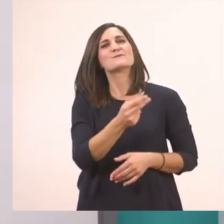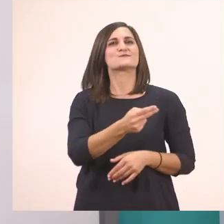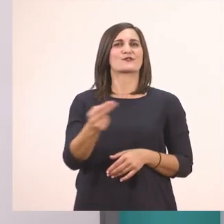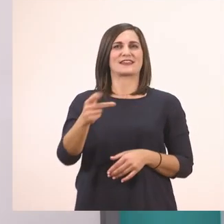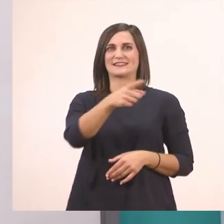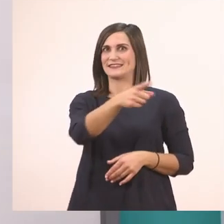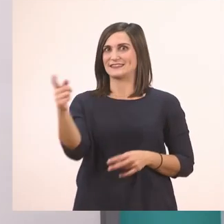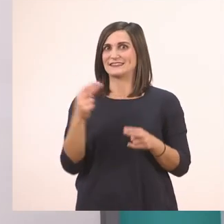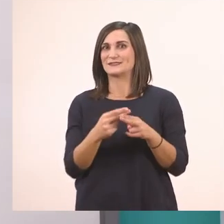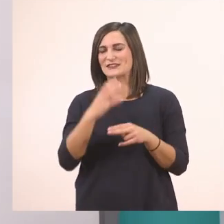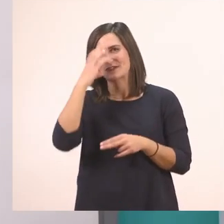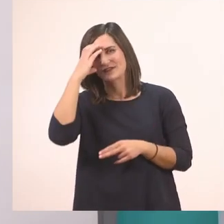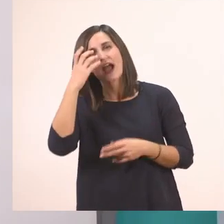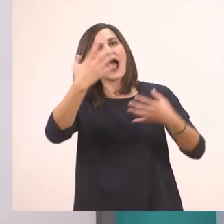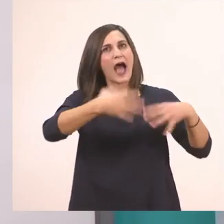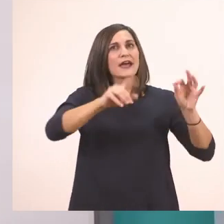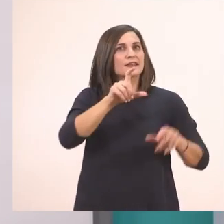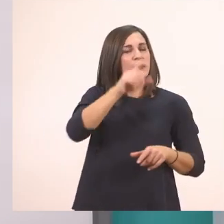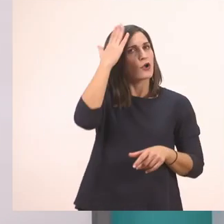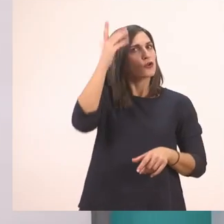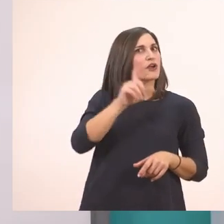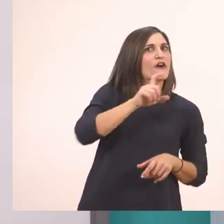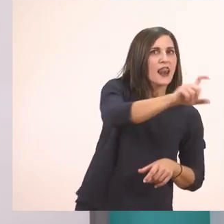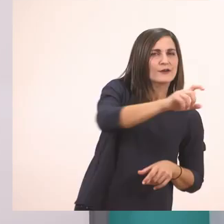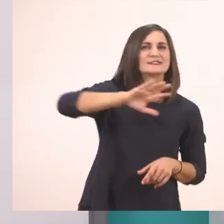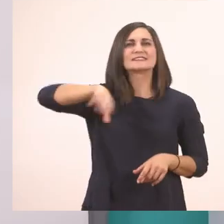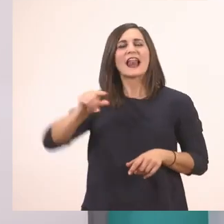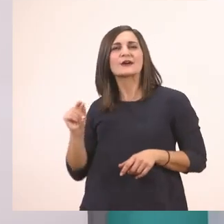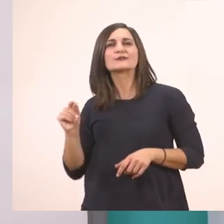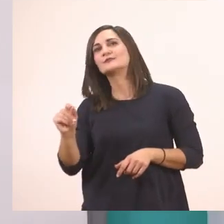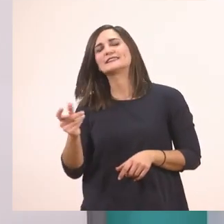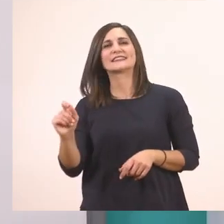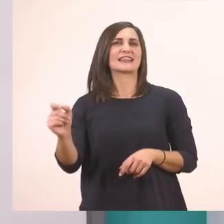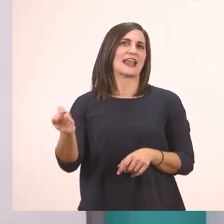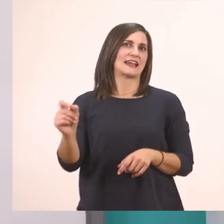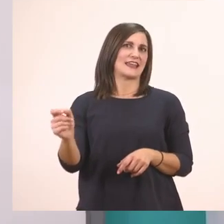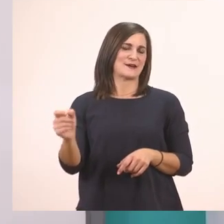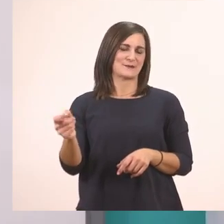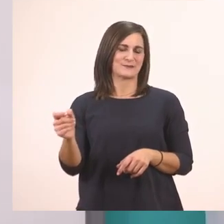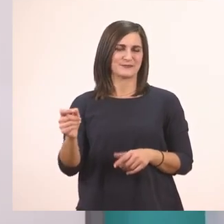Δεν ξεχνάω ότι ξεκινάω με κεφαλαίο και στο τέλος δεν ξεχνάω να βάλω την τελεία μου.